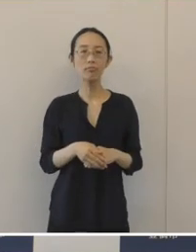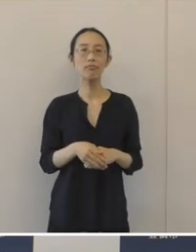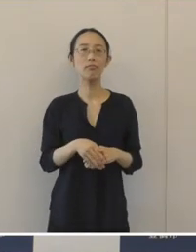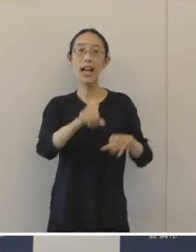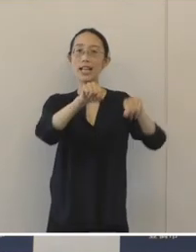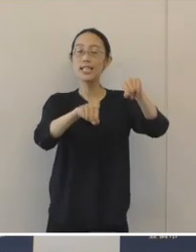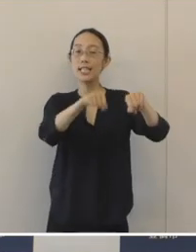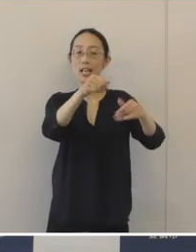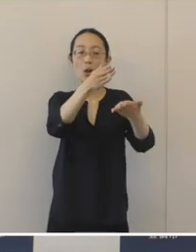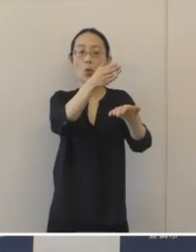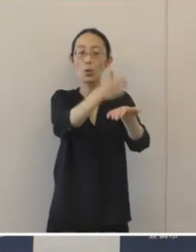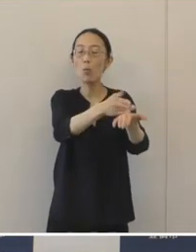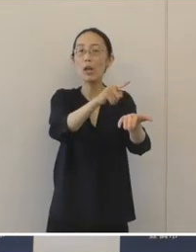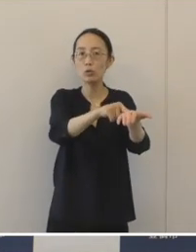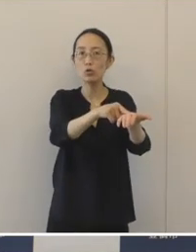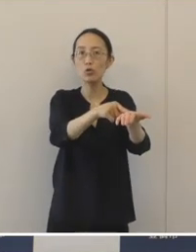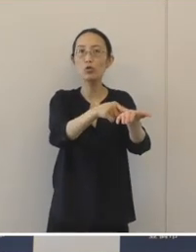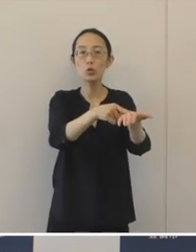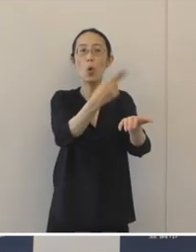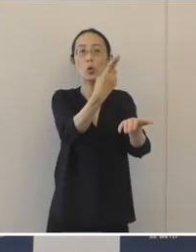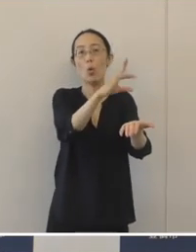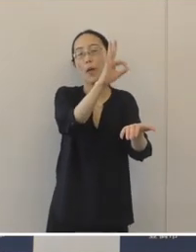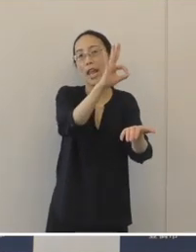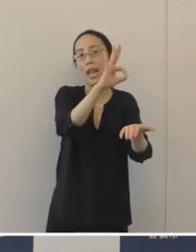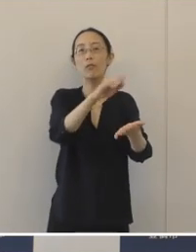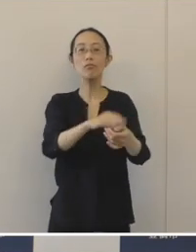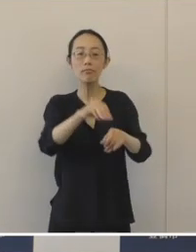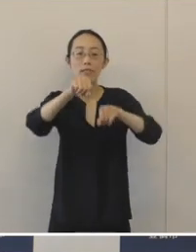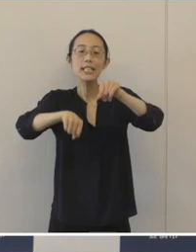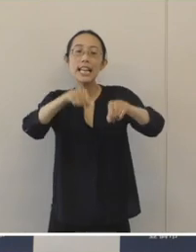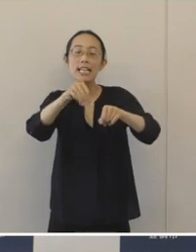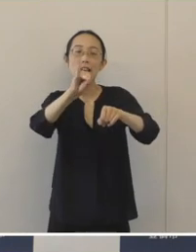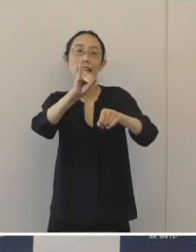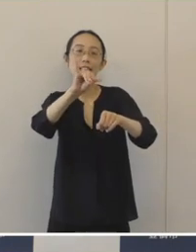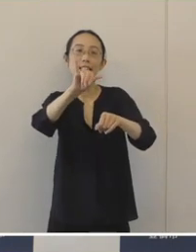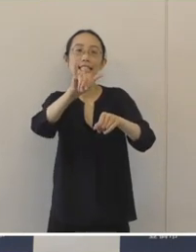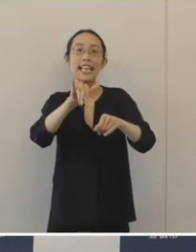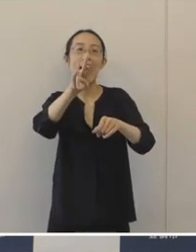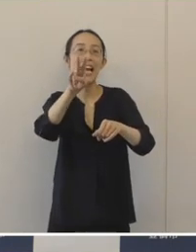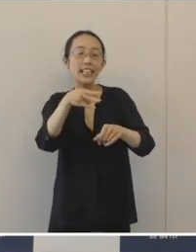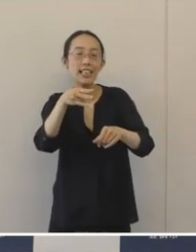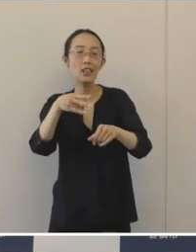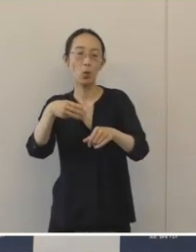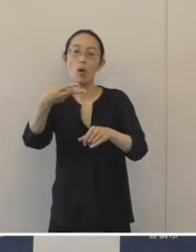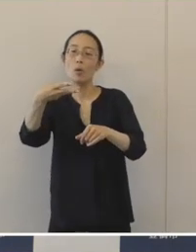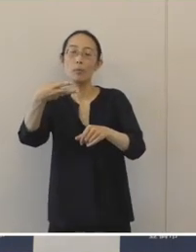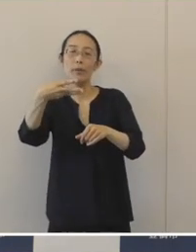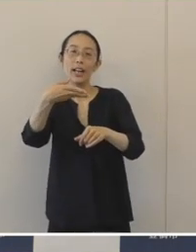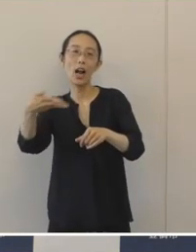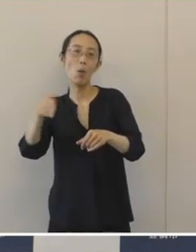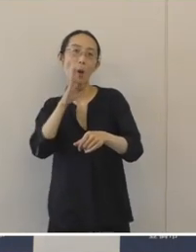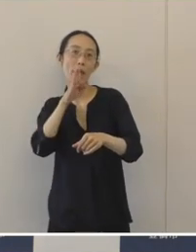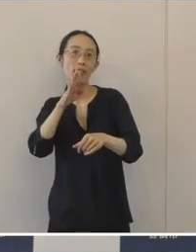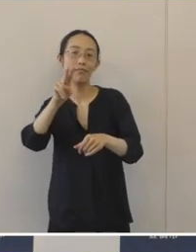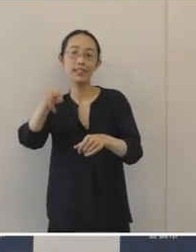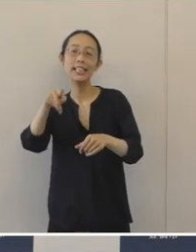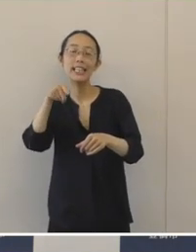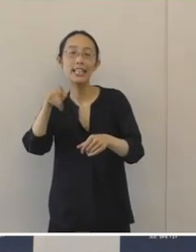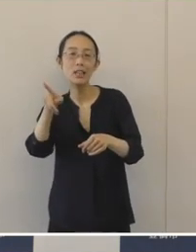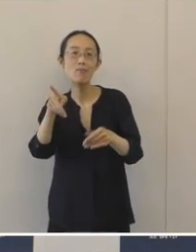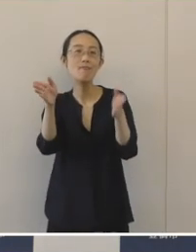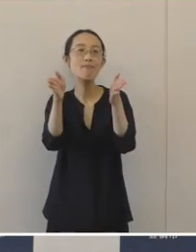自転車をとめる「とめ」チャリンコ の「チャリ」三河弁の語尾でよく使う「りん」